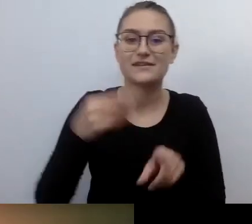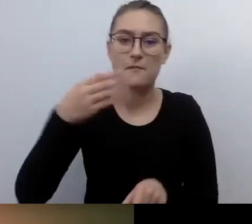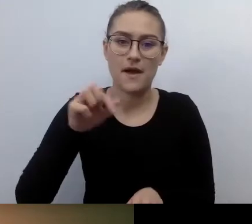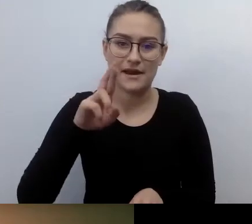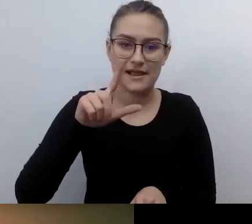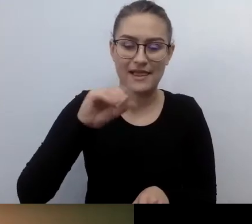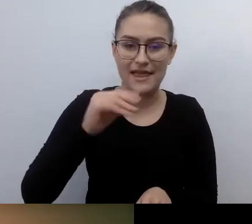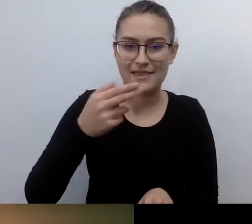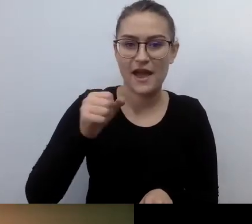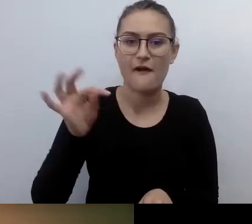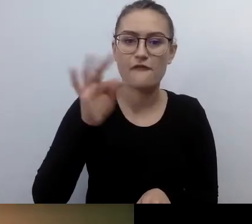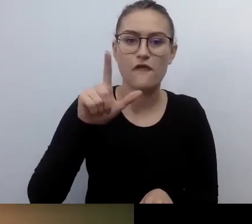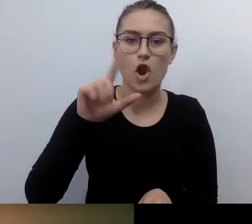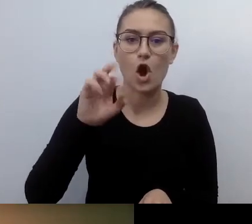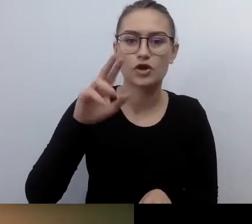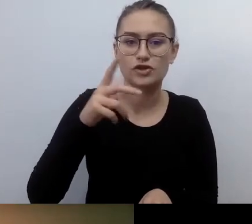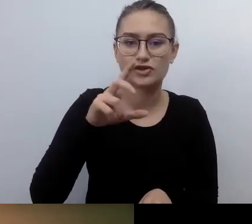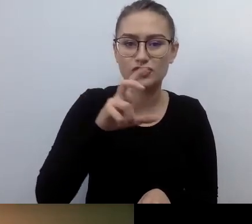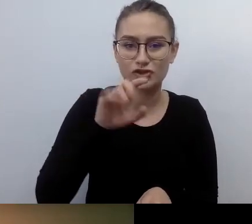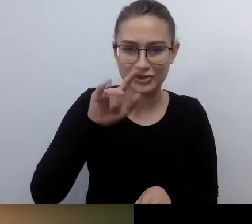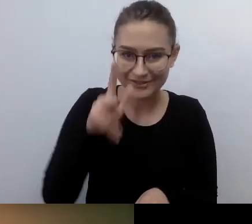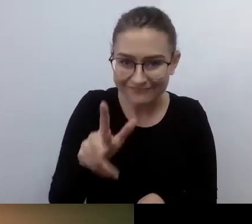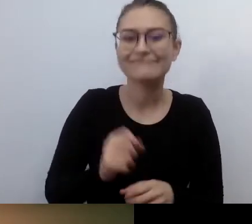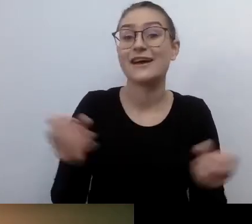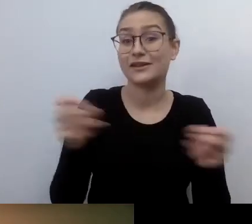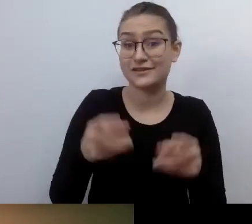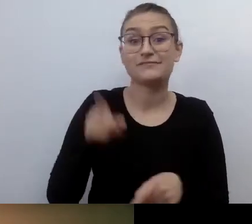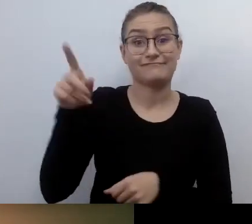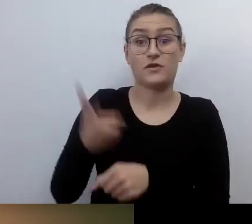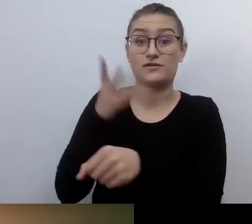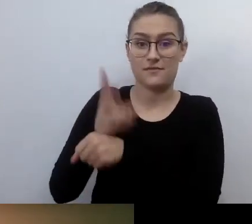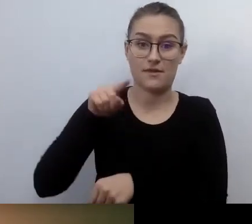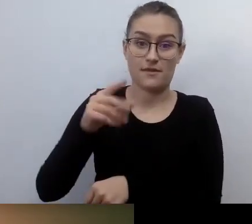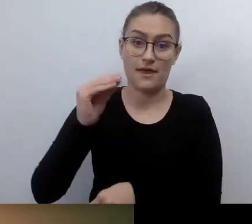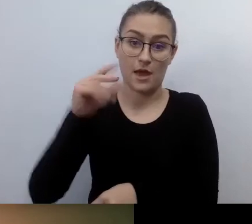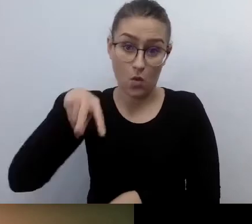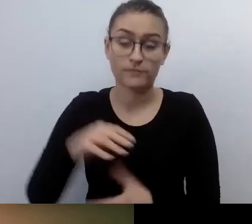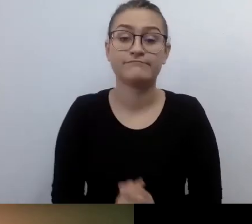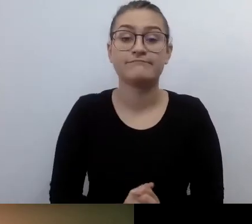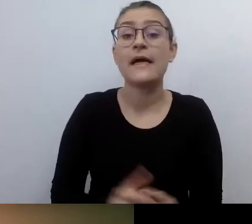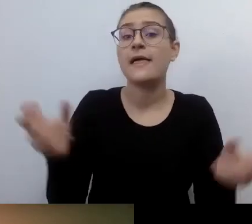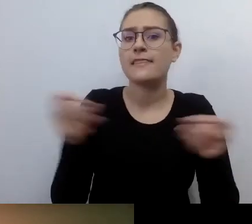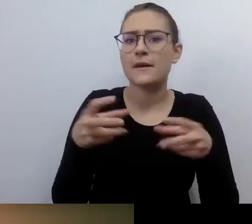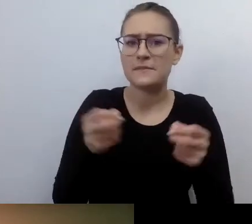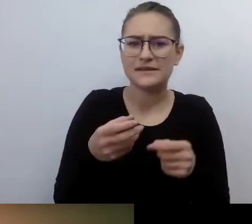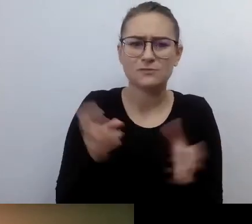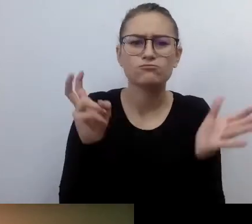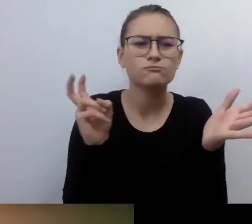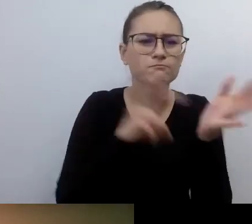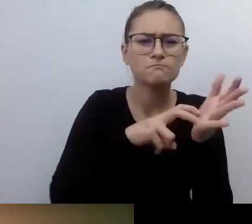Jak włączyć napisy? Napisy znajdują się pod znakiem CC na pasku u dołu ekranu.